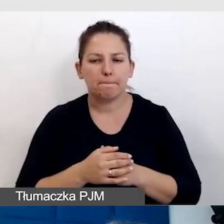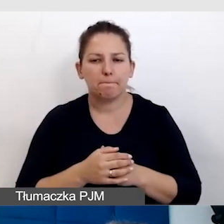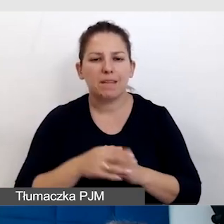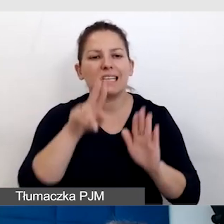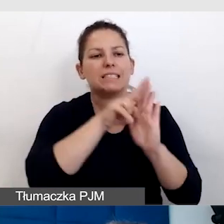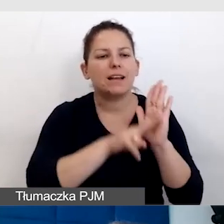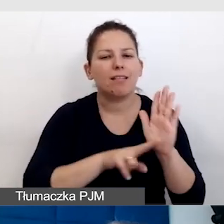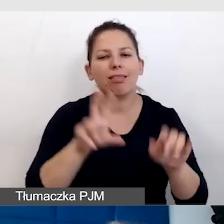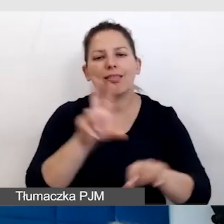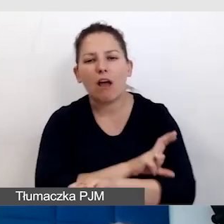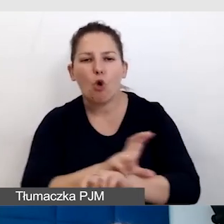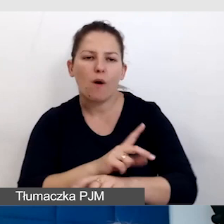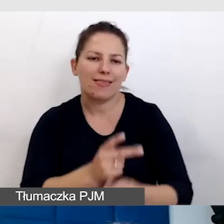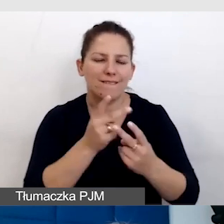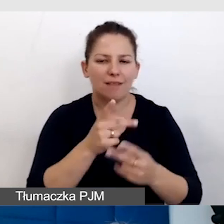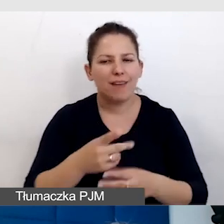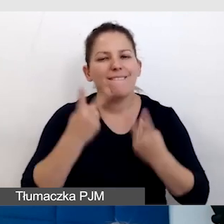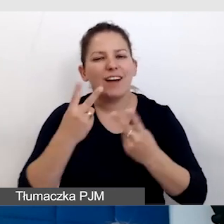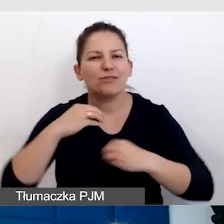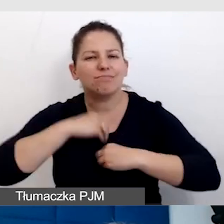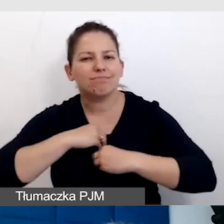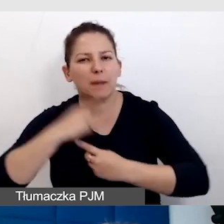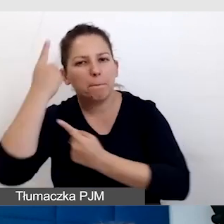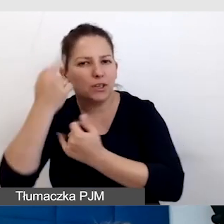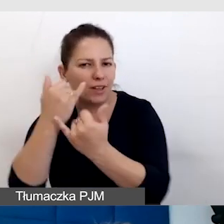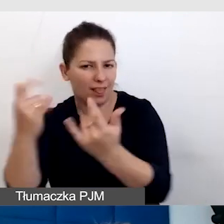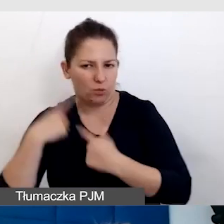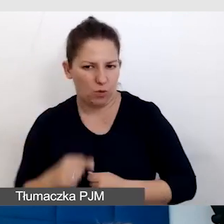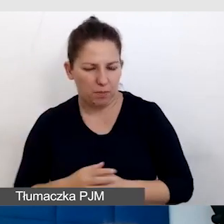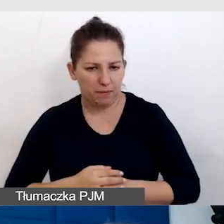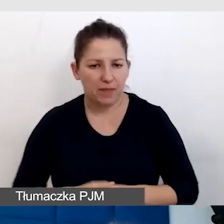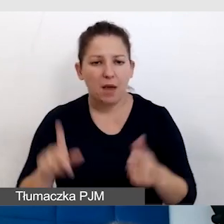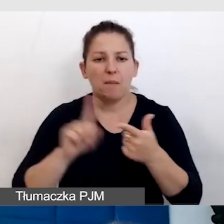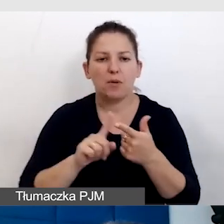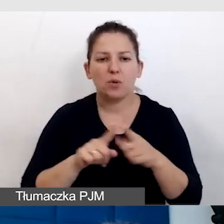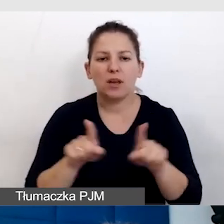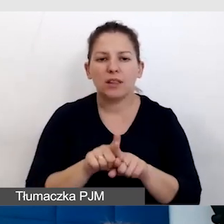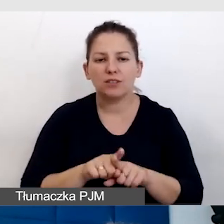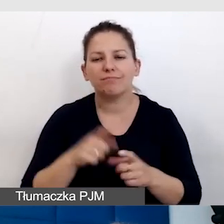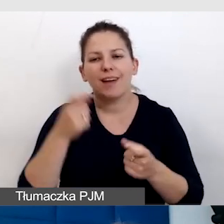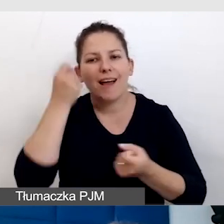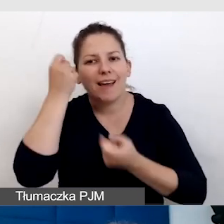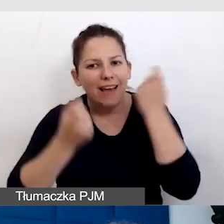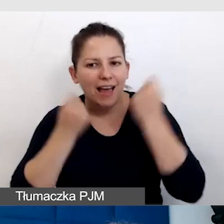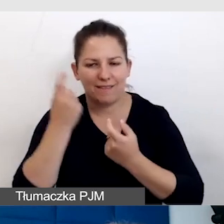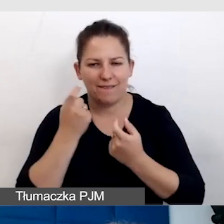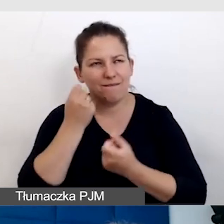czy technologie, najważniejsza jest empatia. Po drugie trzeba być kreatywnym, wymyślić takie rozwiązanie.